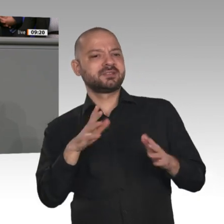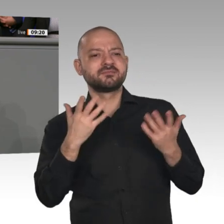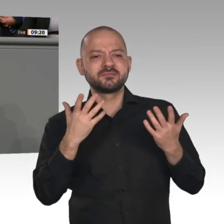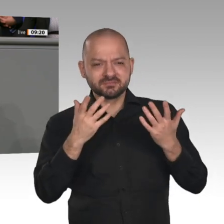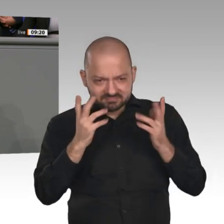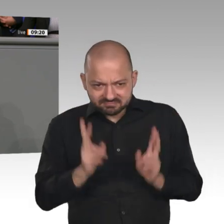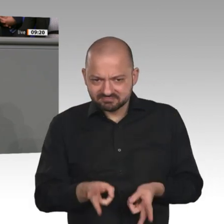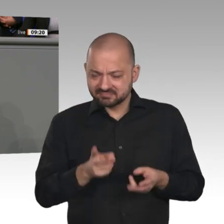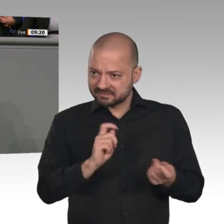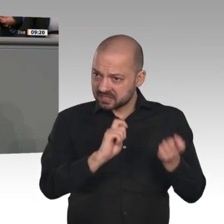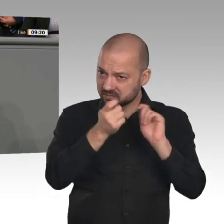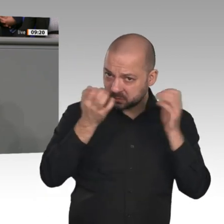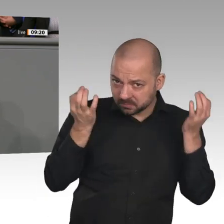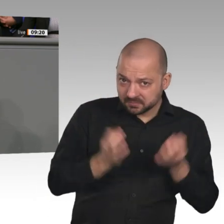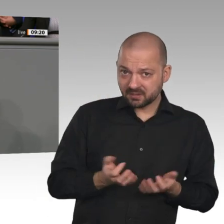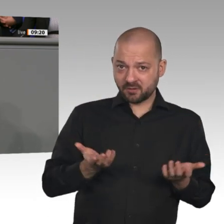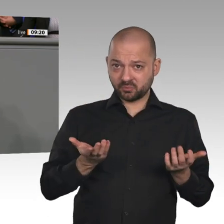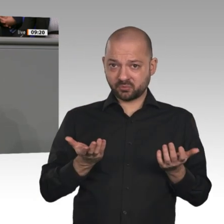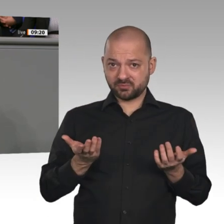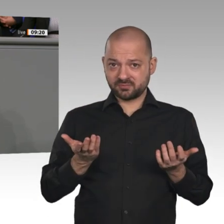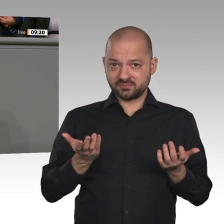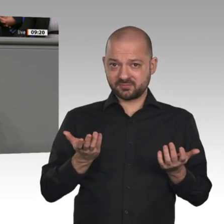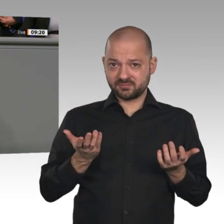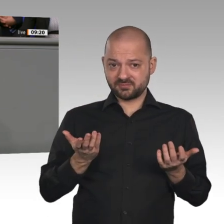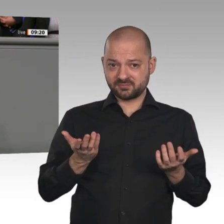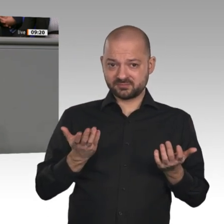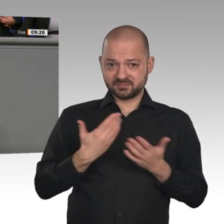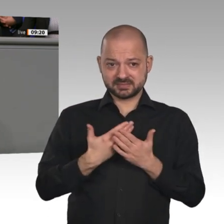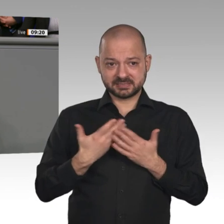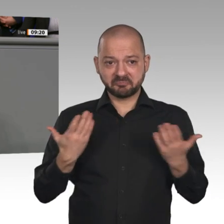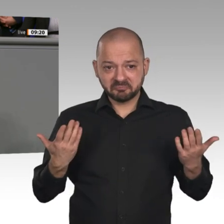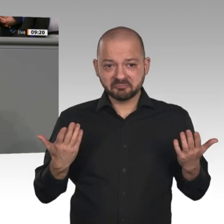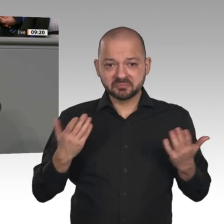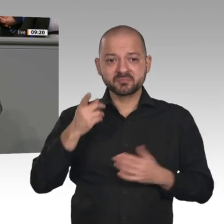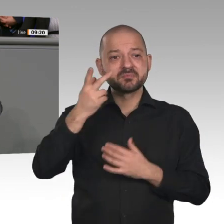versöhnen“. - Das haben Sie schön gesagt, Frau Merkel. Das finde ich auch. Das ist